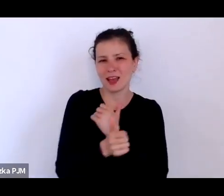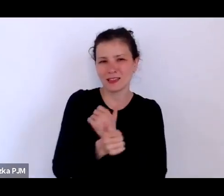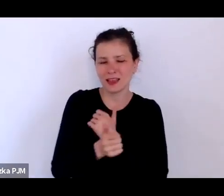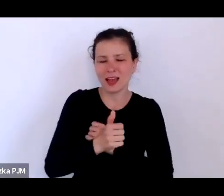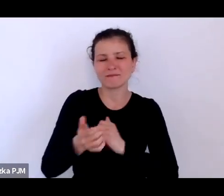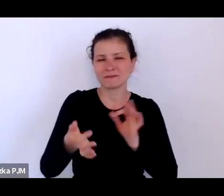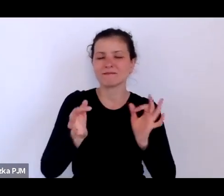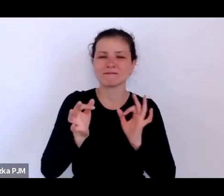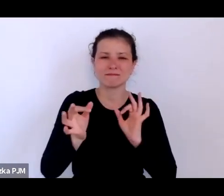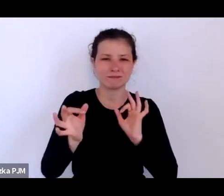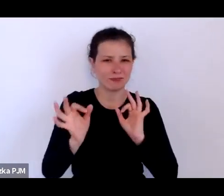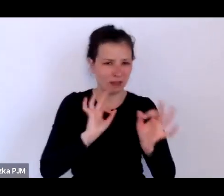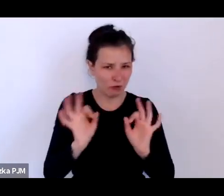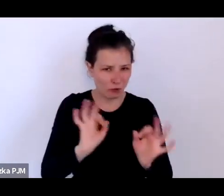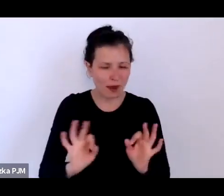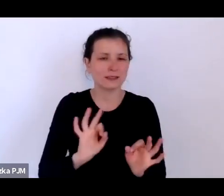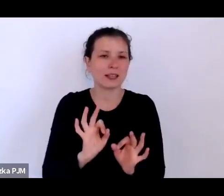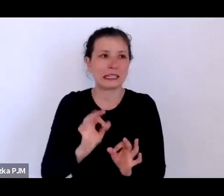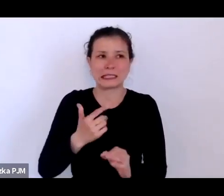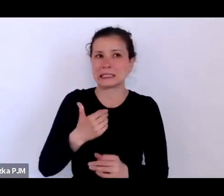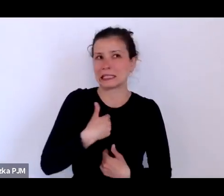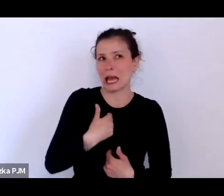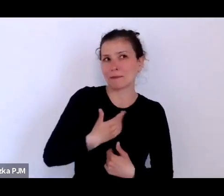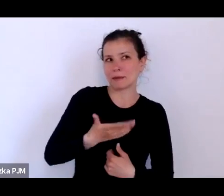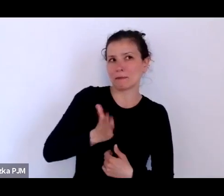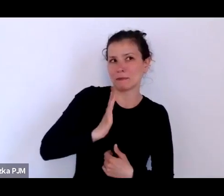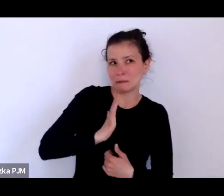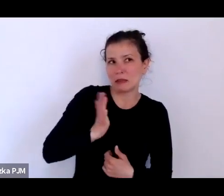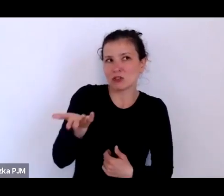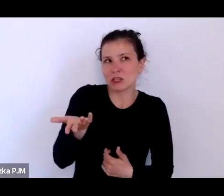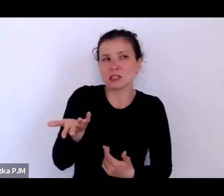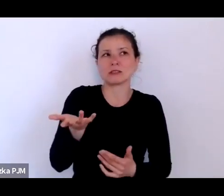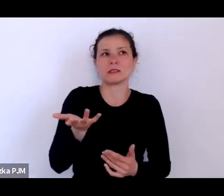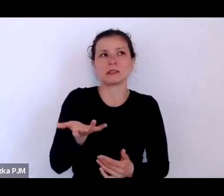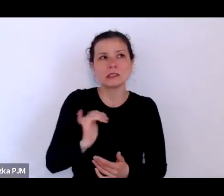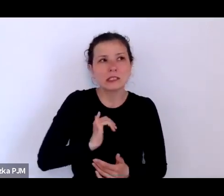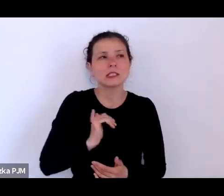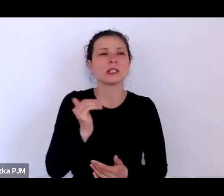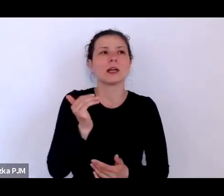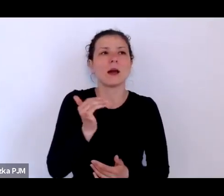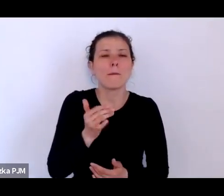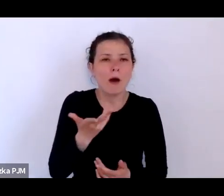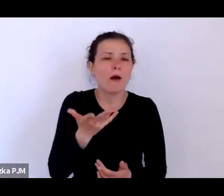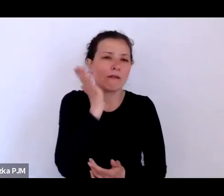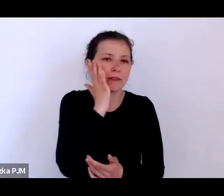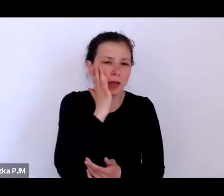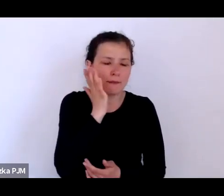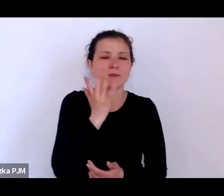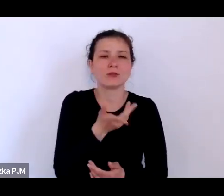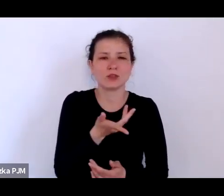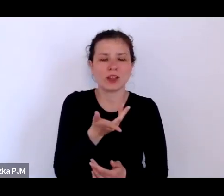ponieważ wiem, że nie mylę się powtarzając za takimi dosyć wiarygodnymi materiałami.